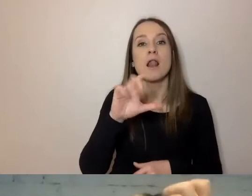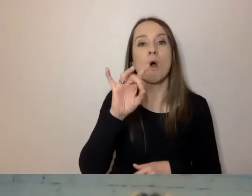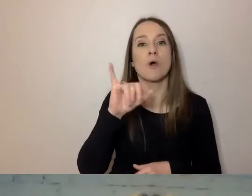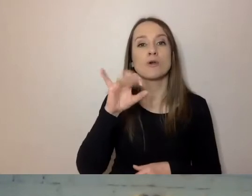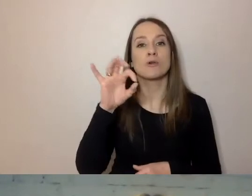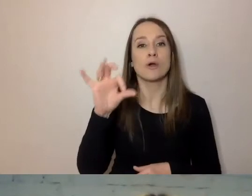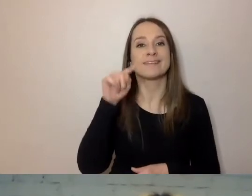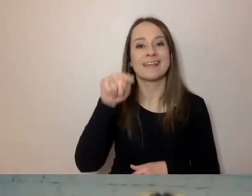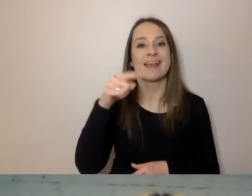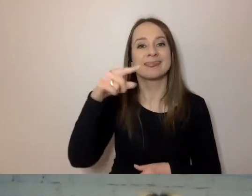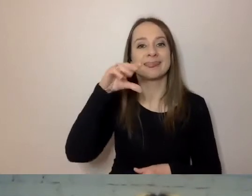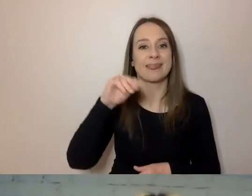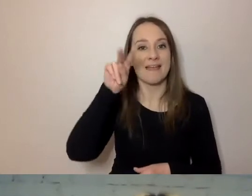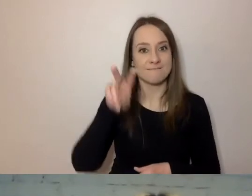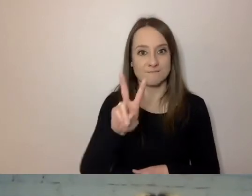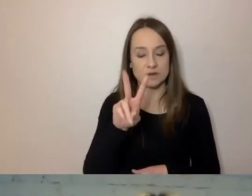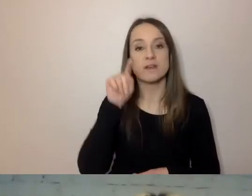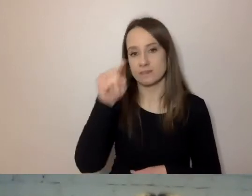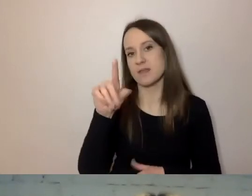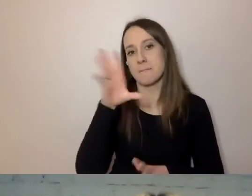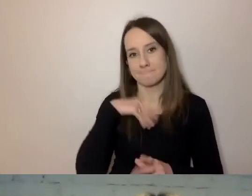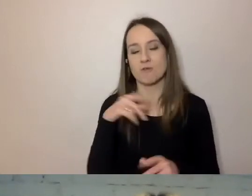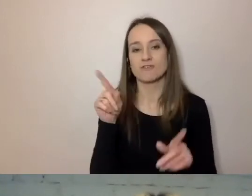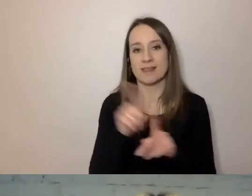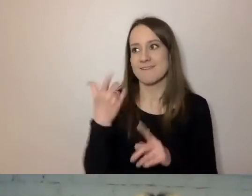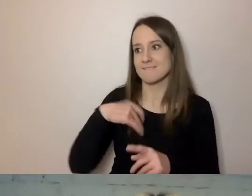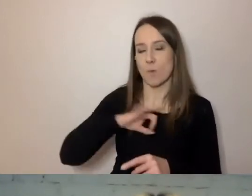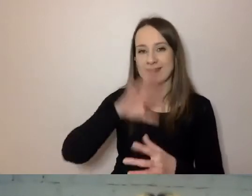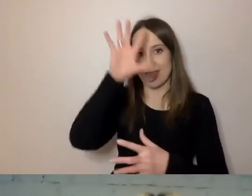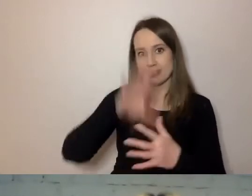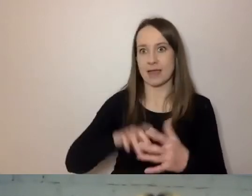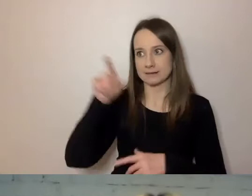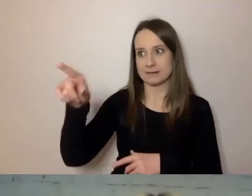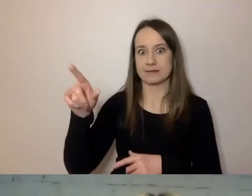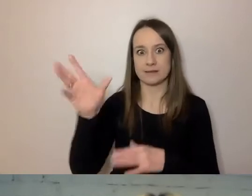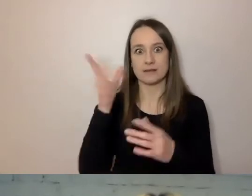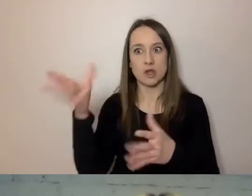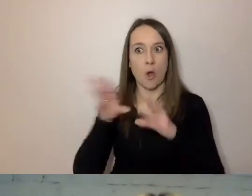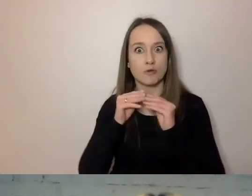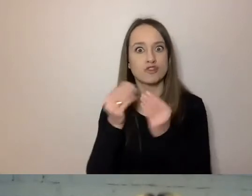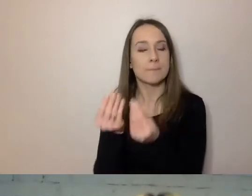Tam można wkleić swój tekst i uzyskać opis, czy to jest prosty tekst.